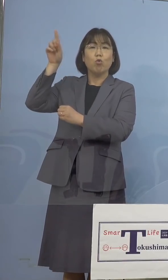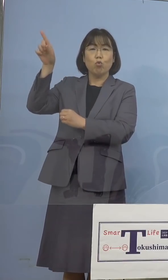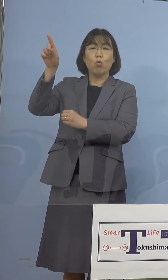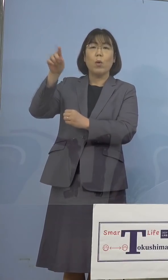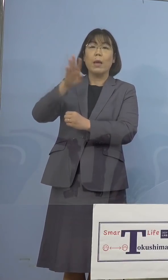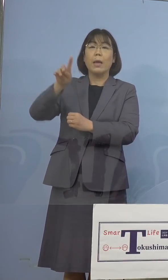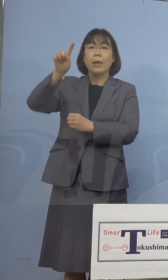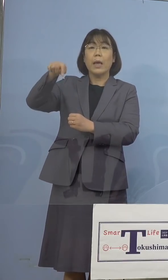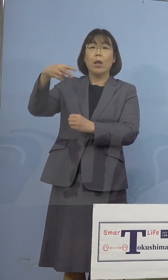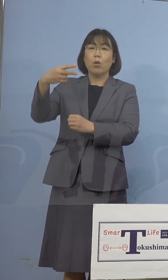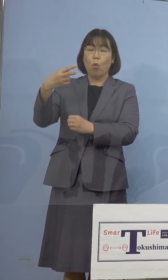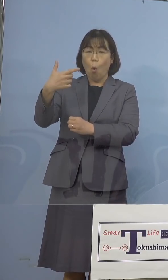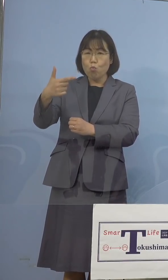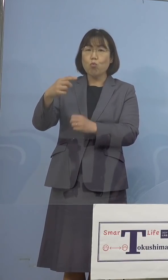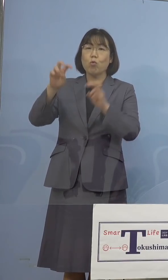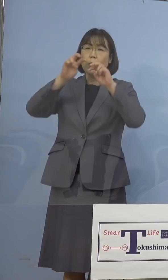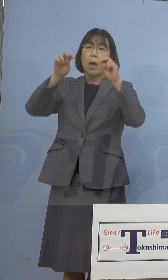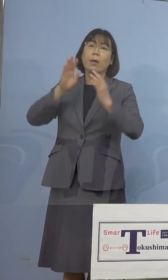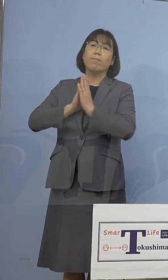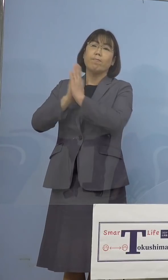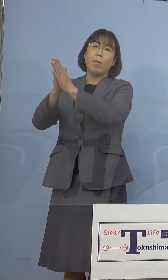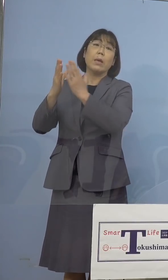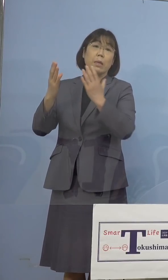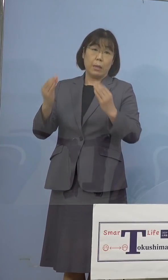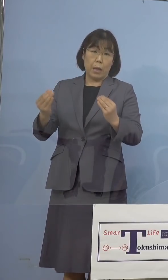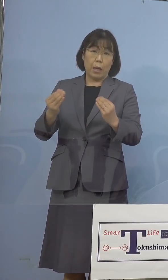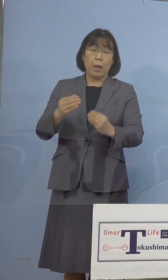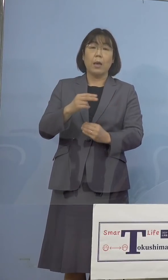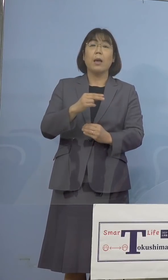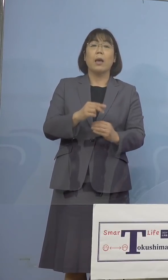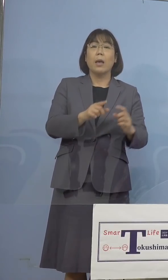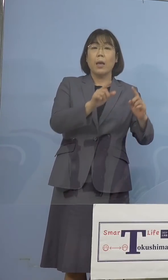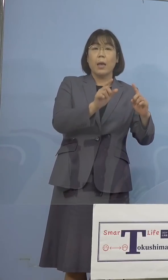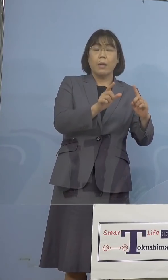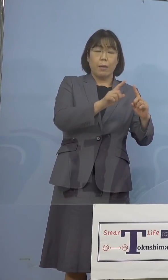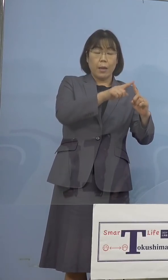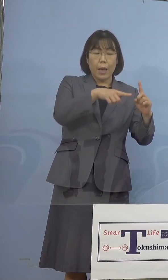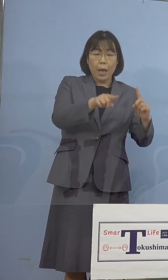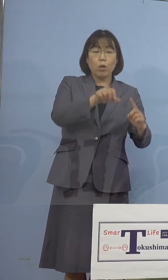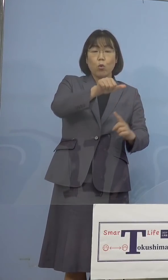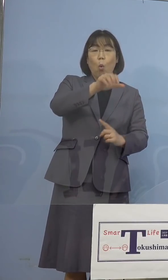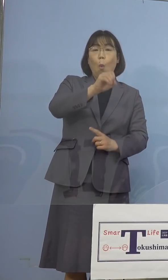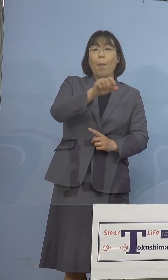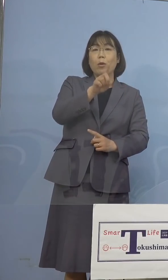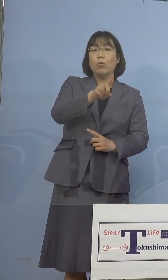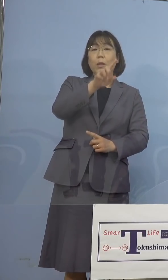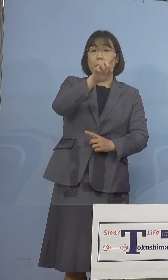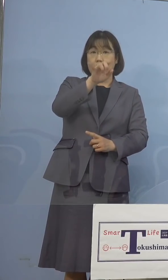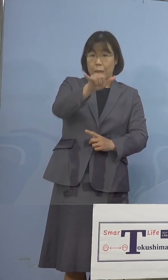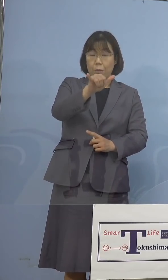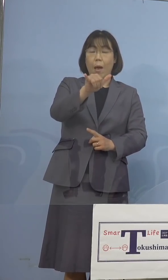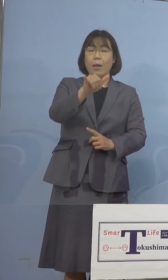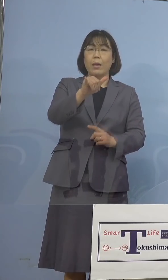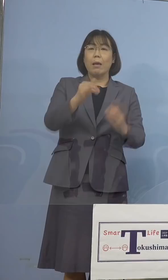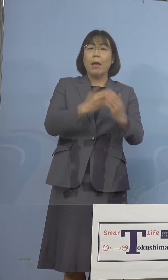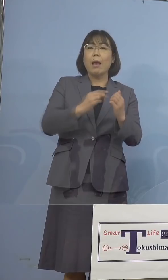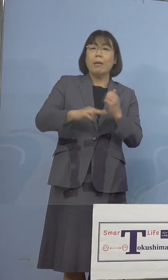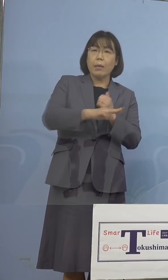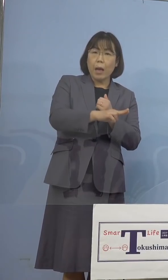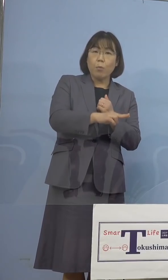さらに英国株などN501Y変異株 スクリーニング検査の結果、今回の